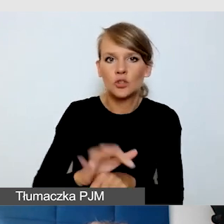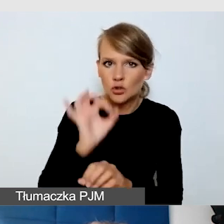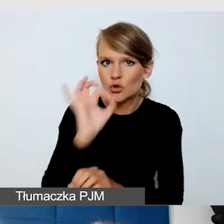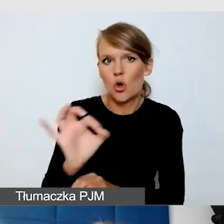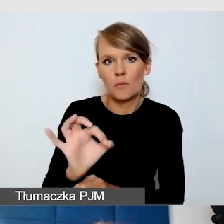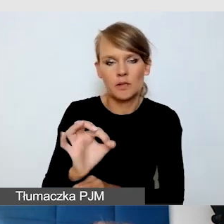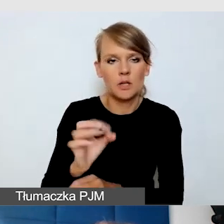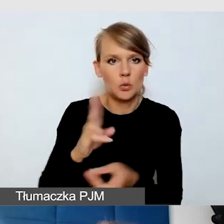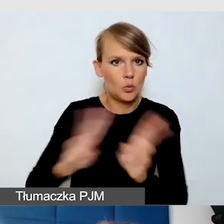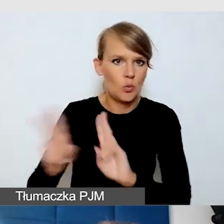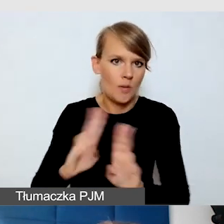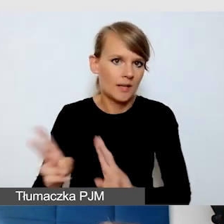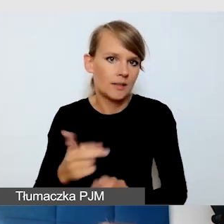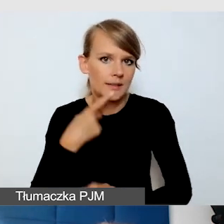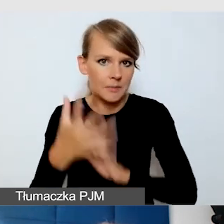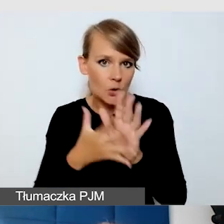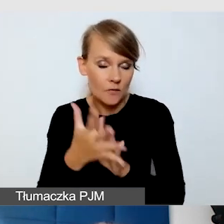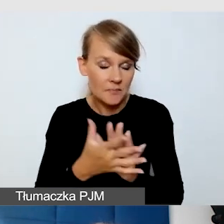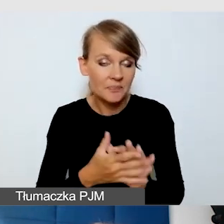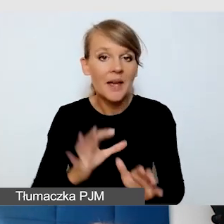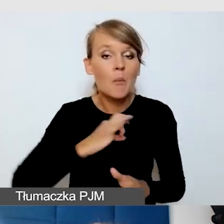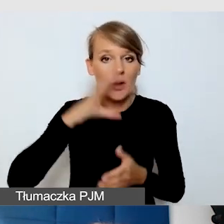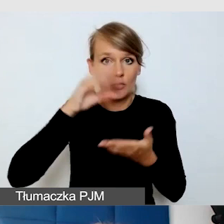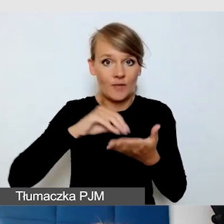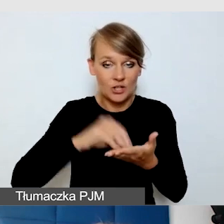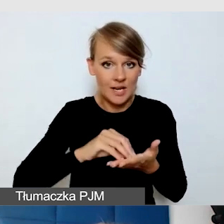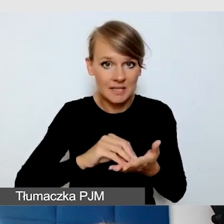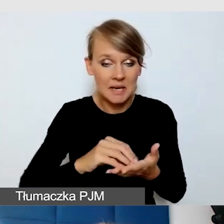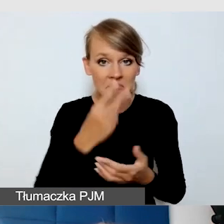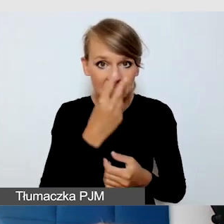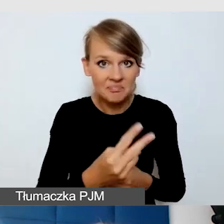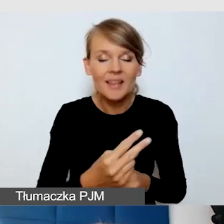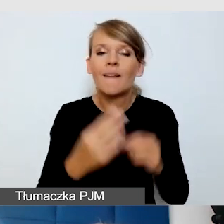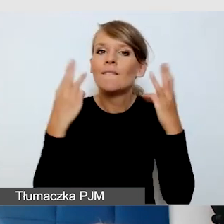Mam też takie doświadczenie, że bardzo ważne jest, żeby weryfikować,